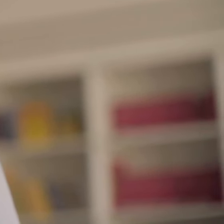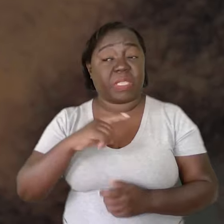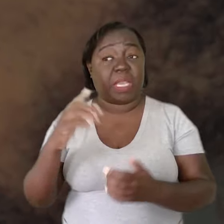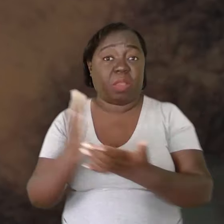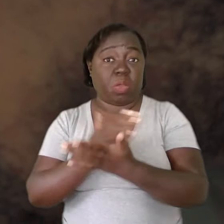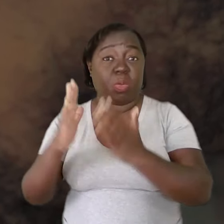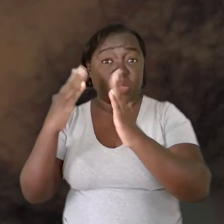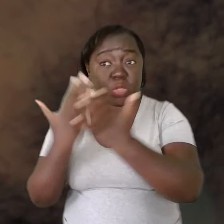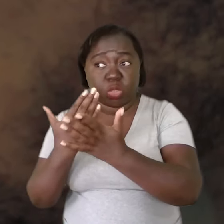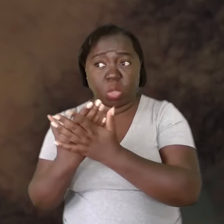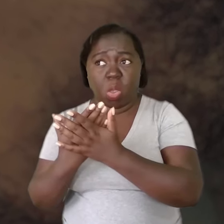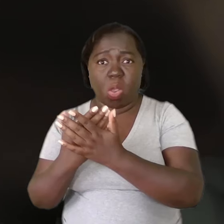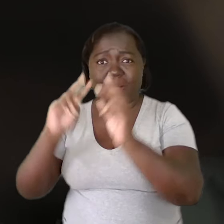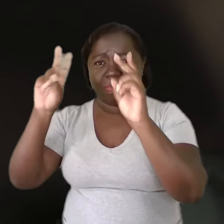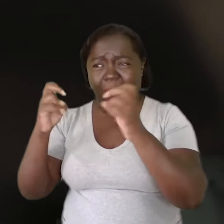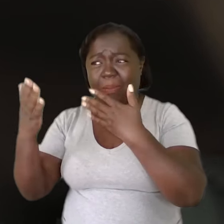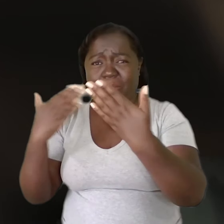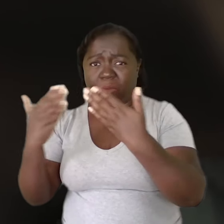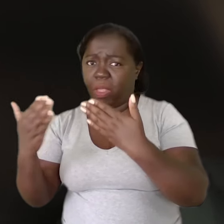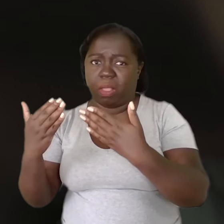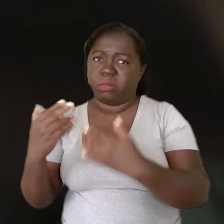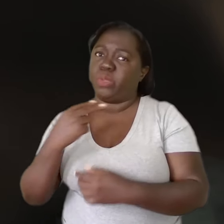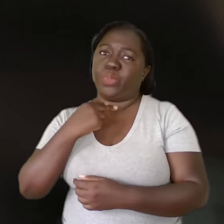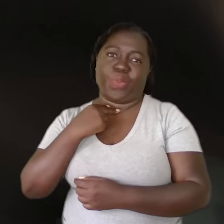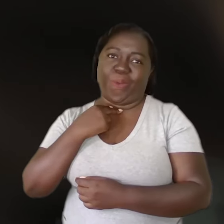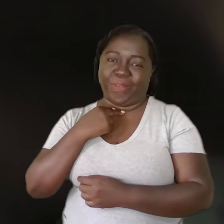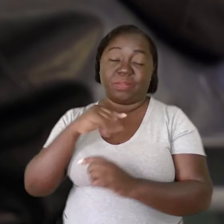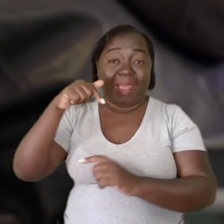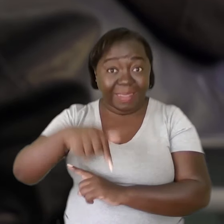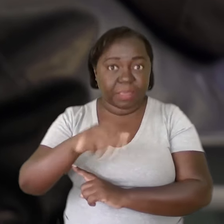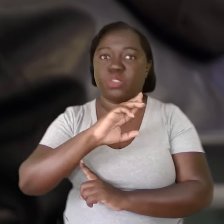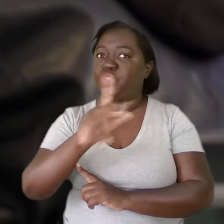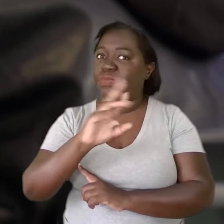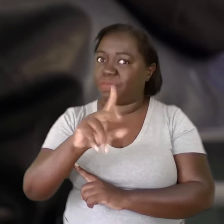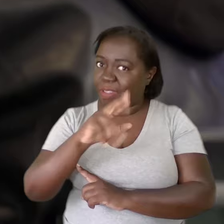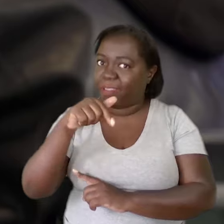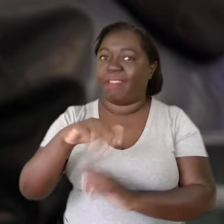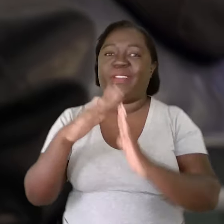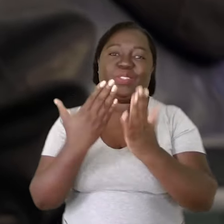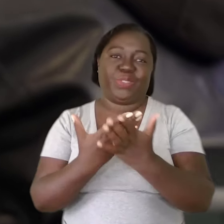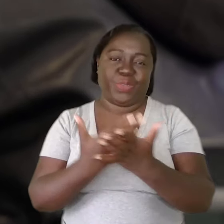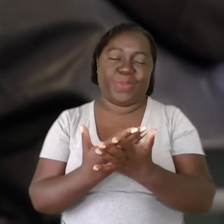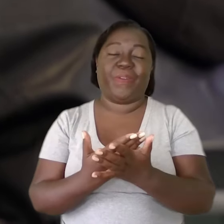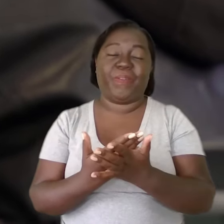Existem escolas em que esse tipo de conversa não é plausível. Não é o caso aqui desta escola em que eu estou atualmente.